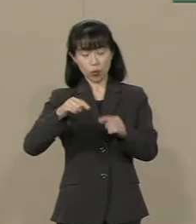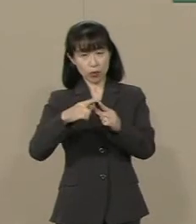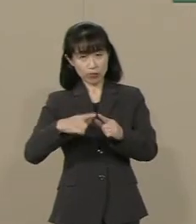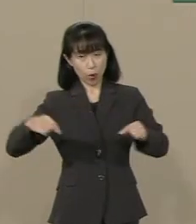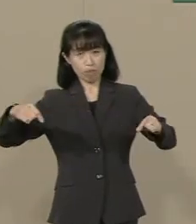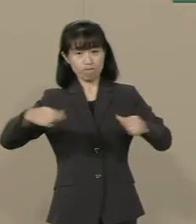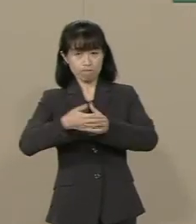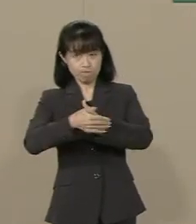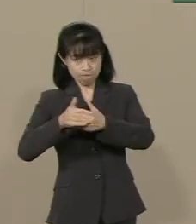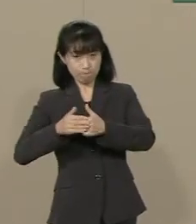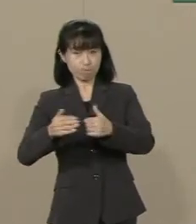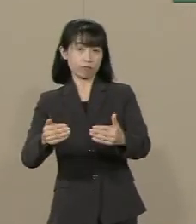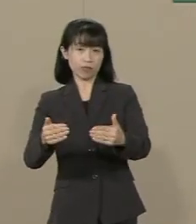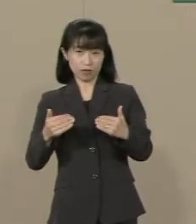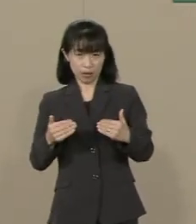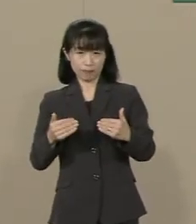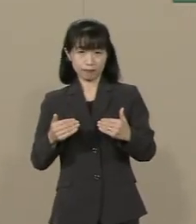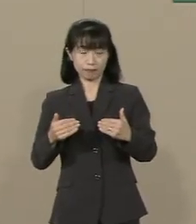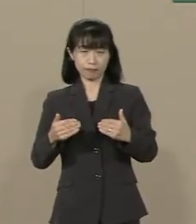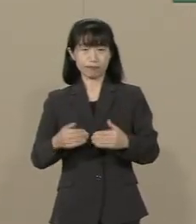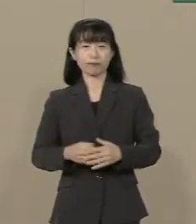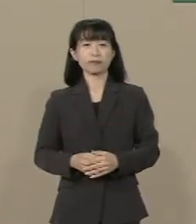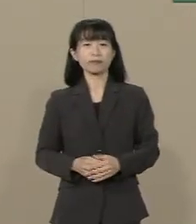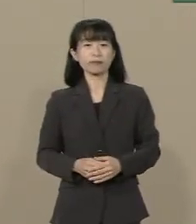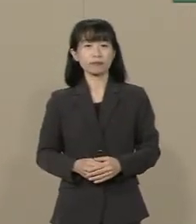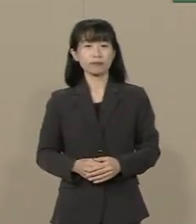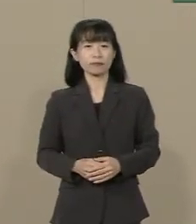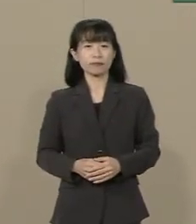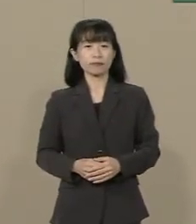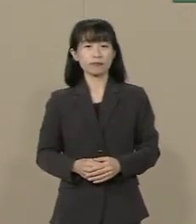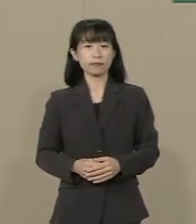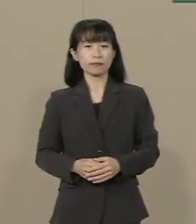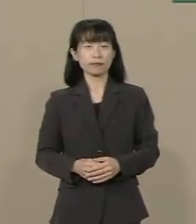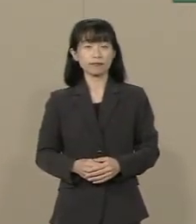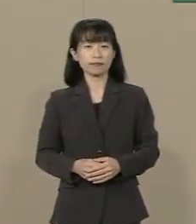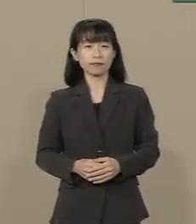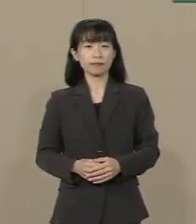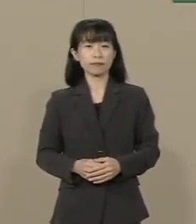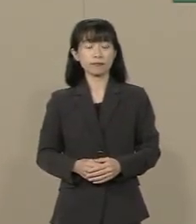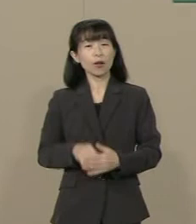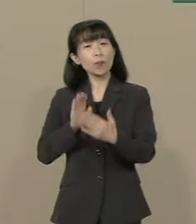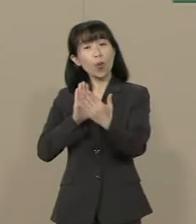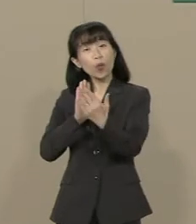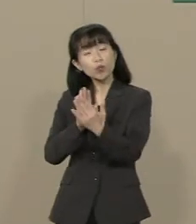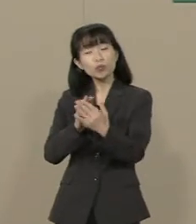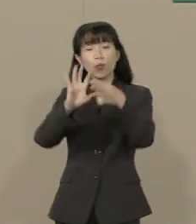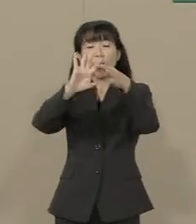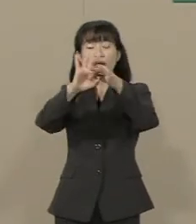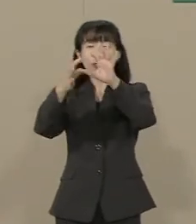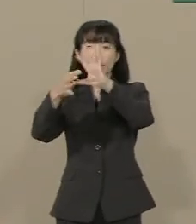守らなくてはいけないんです もうすぐオリンピックが やってきます